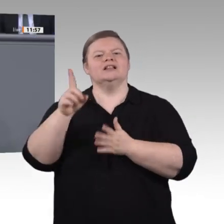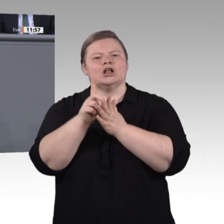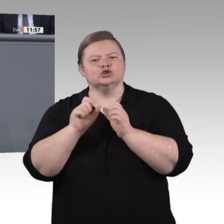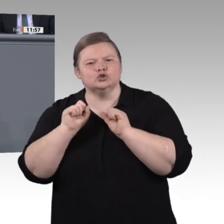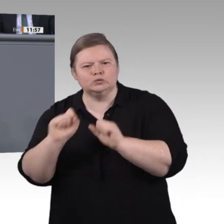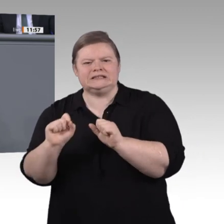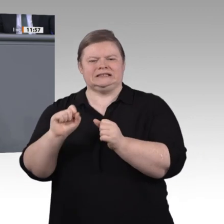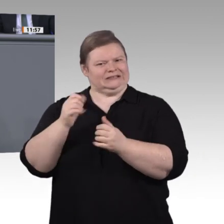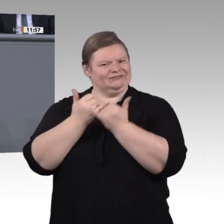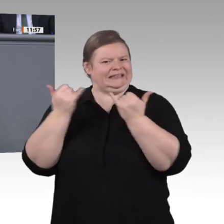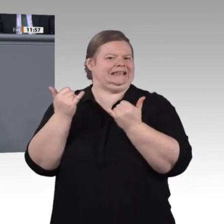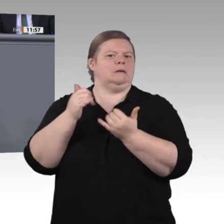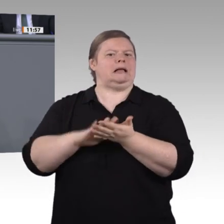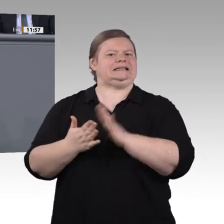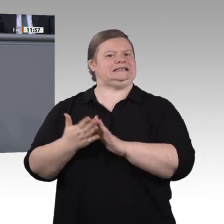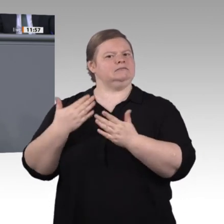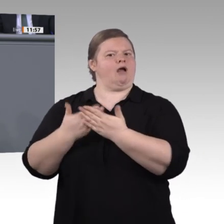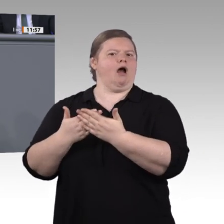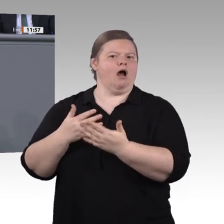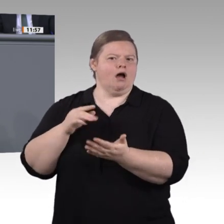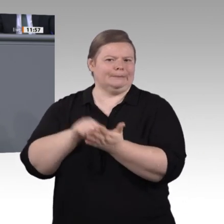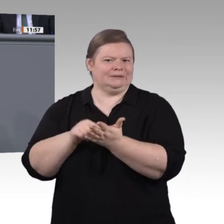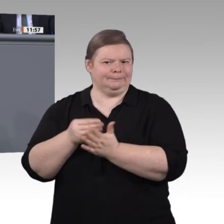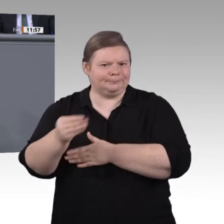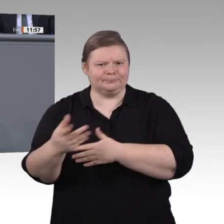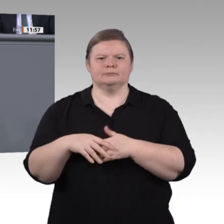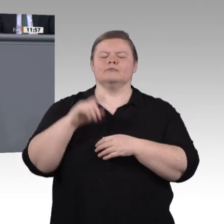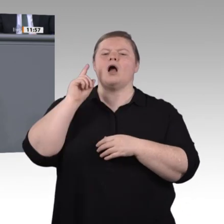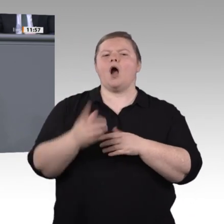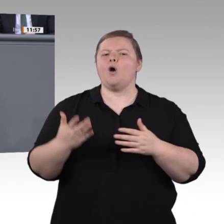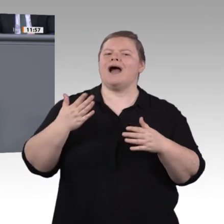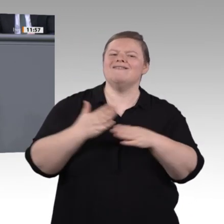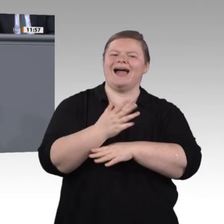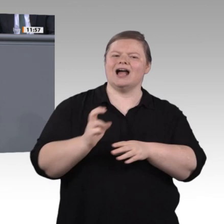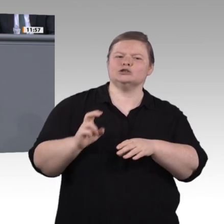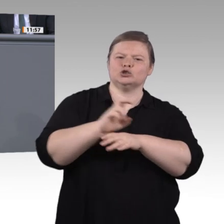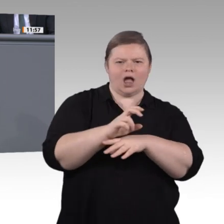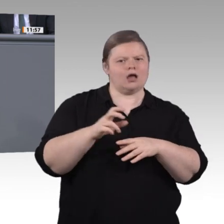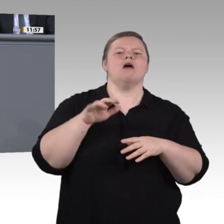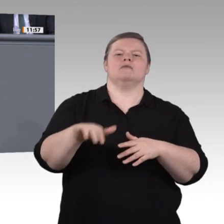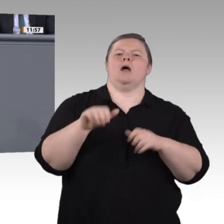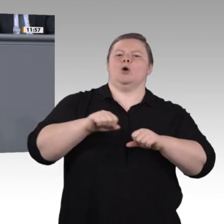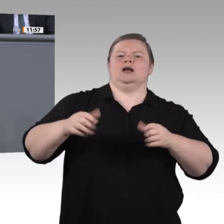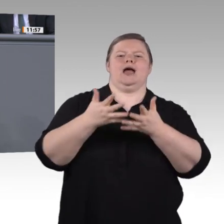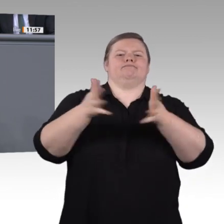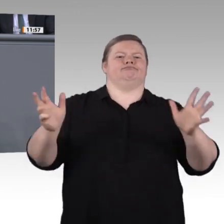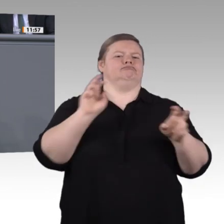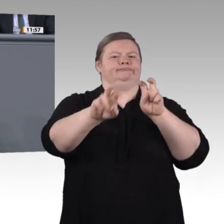der Digitalisierung. Zweitens. Kümmern wir uns besser um die mehr als 2 Millionen